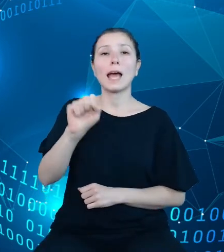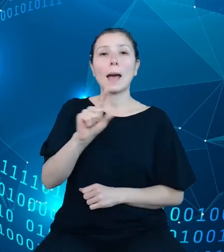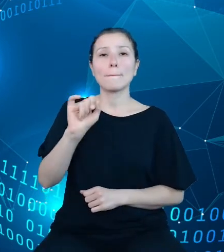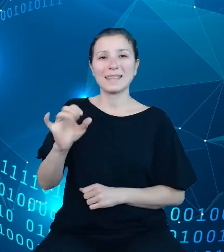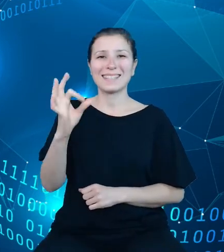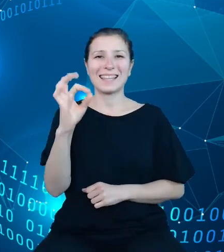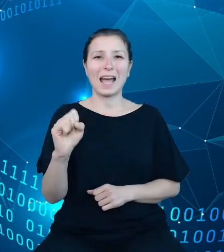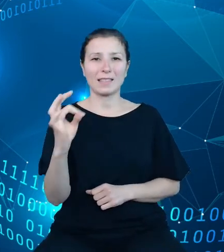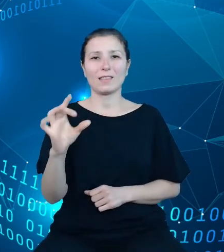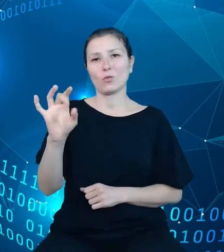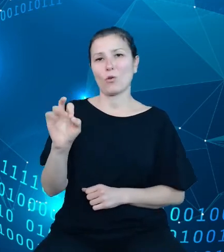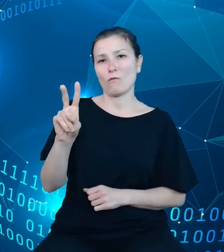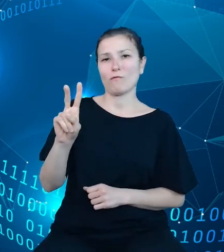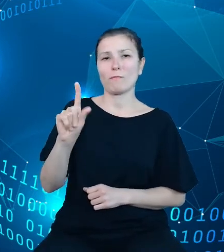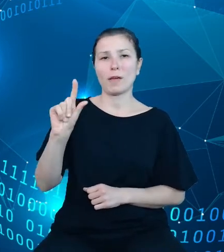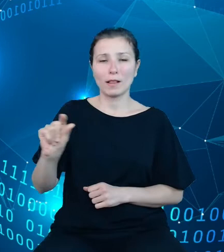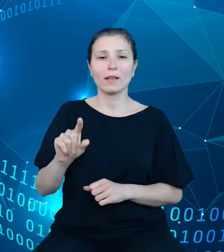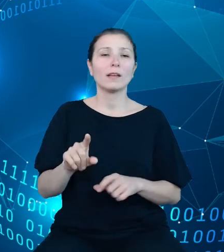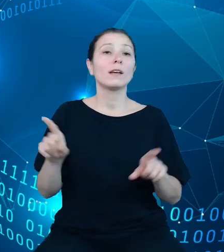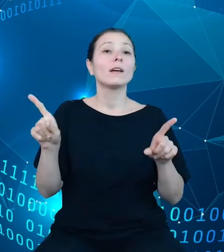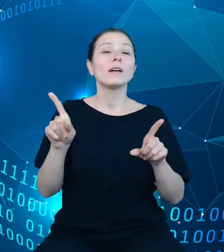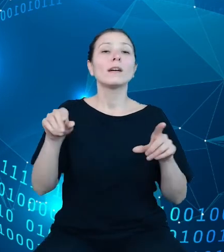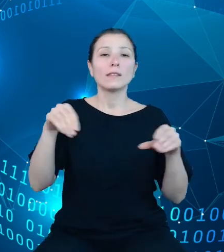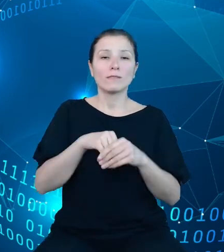statystyki publicznej opatrzone tym interfejsem. Dziękuję za uwagę.